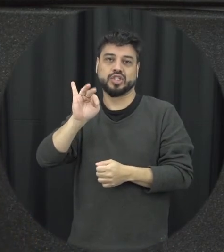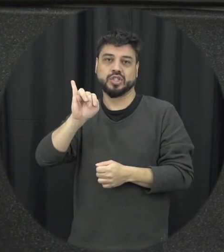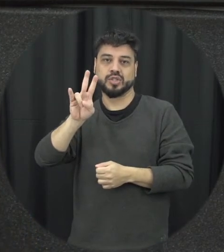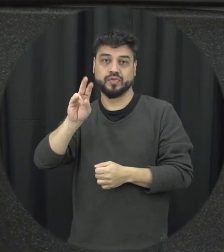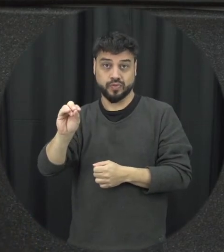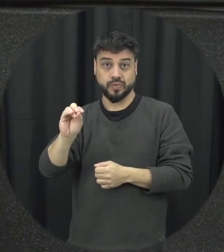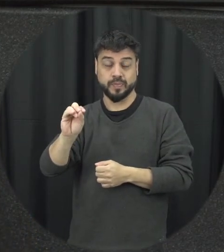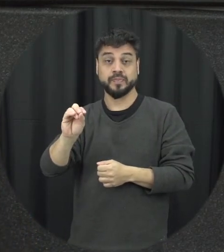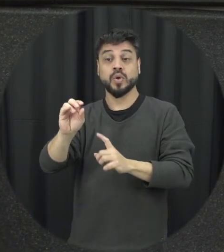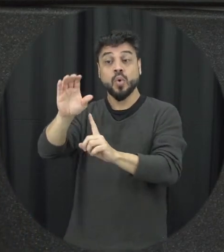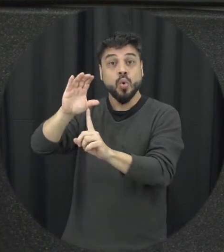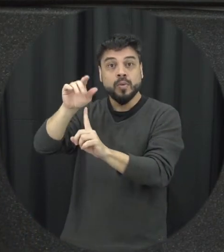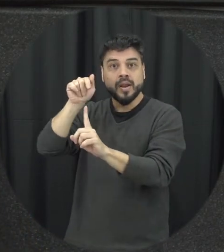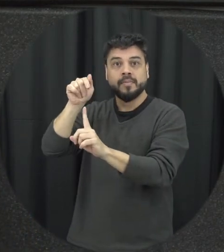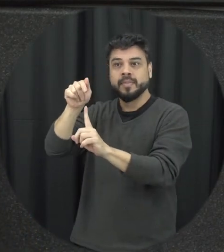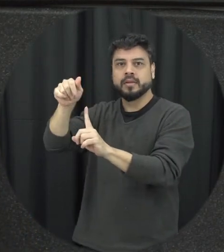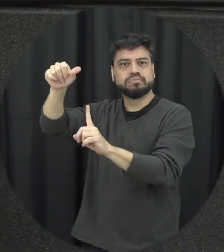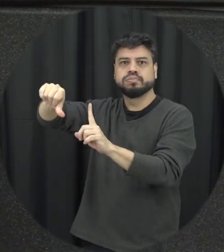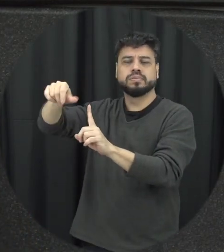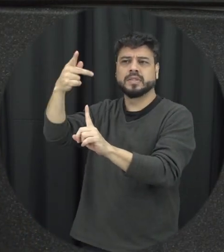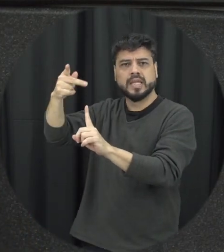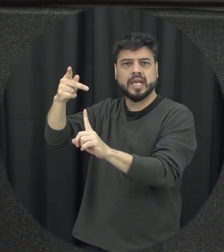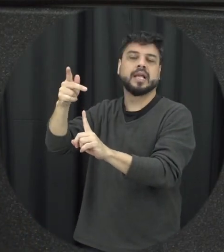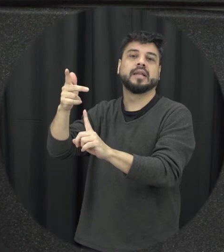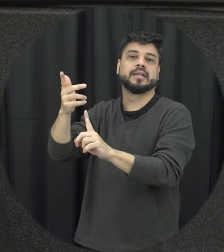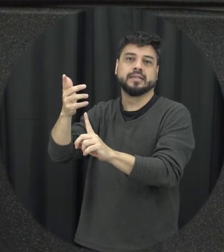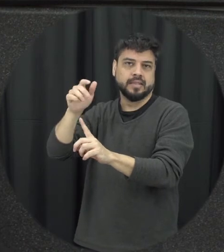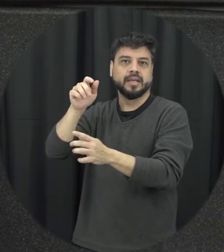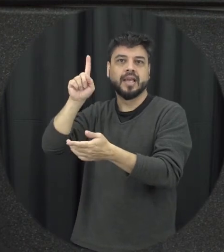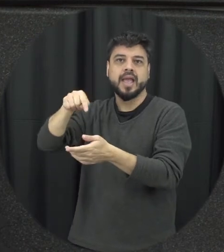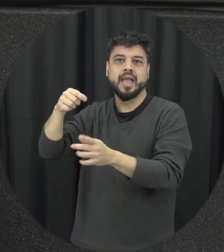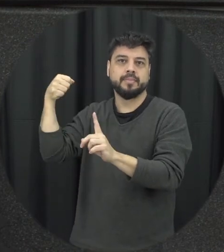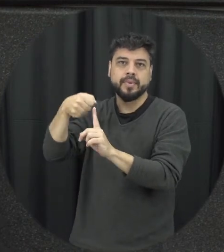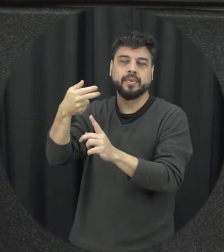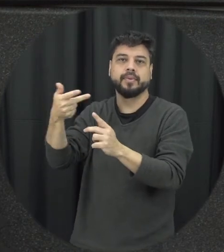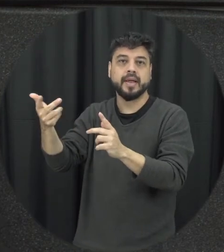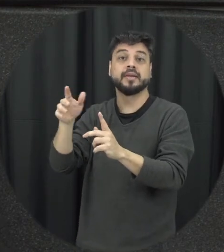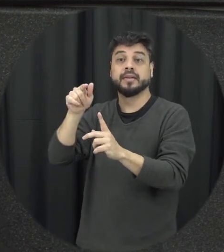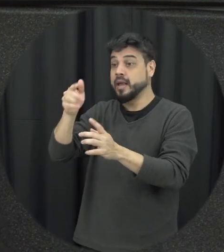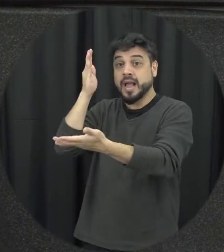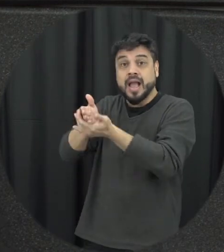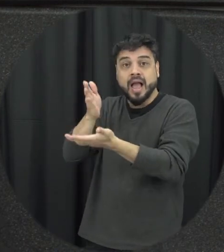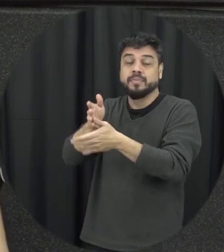comportamento negativo do parceiro seria no caso agressão que ele cesse, que ele termine que ele